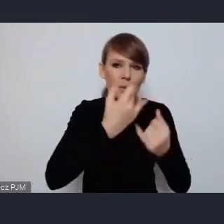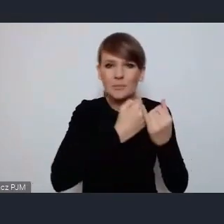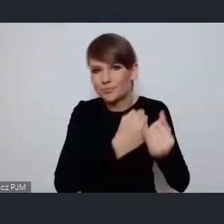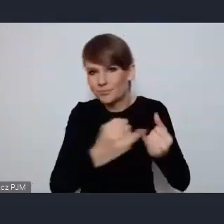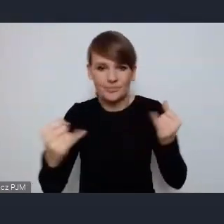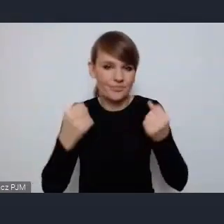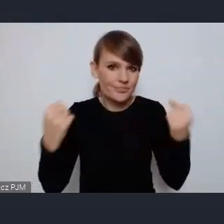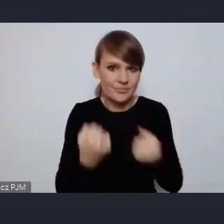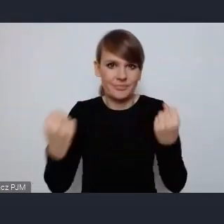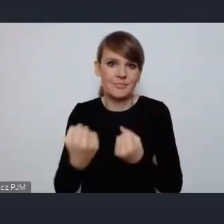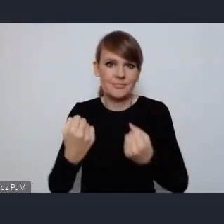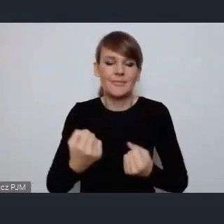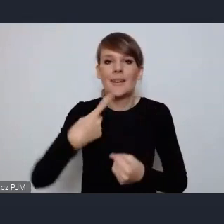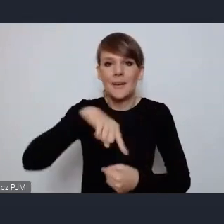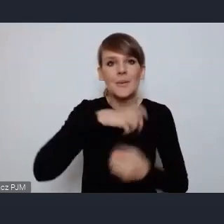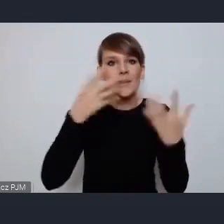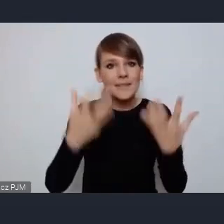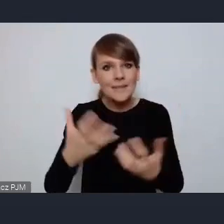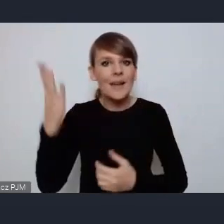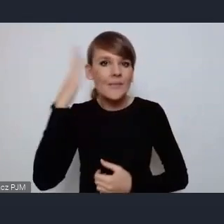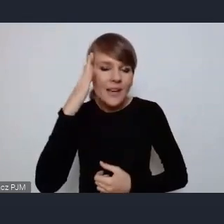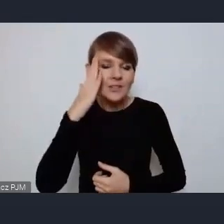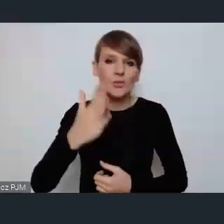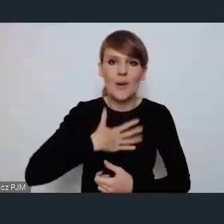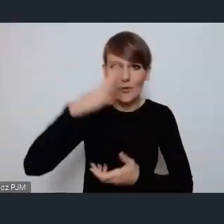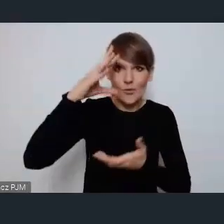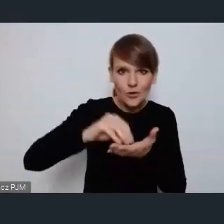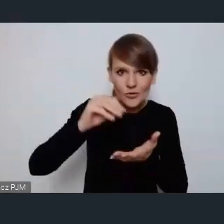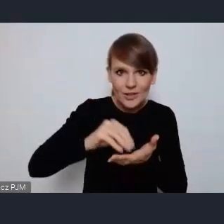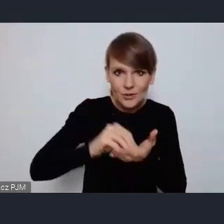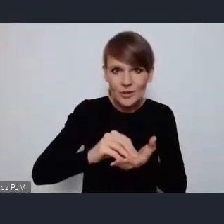wiedzę i doświadczenie które płyną z sieciowania się miast,